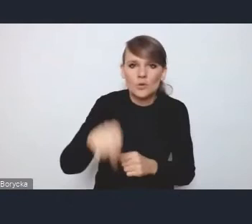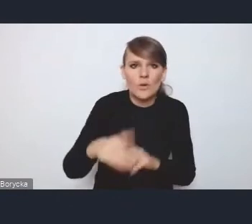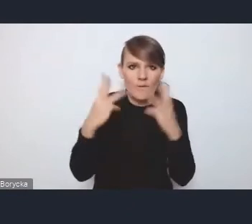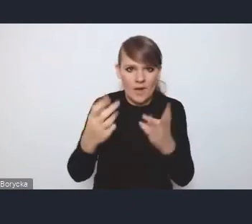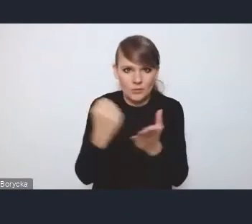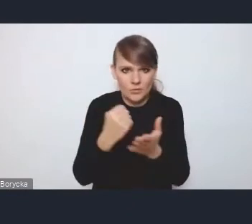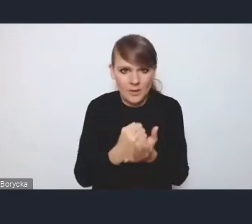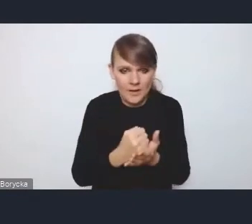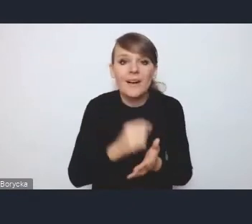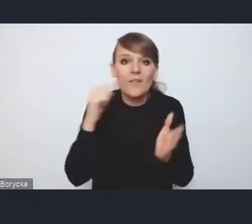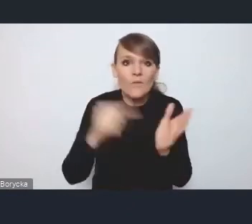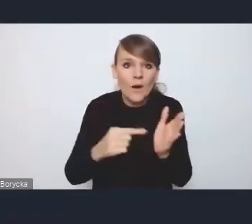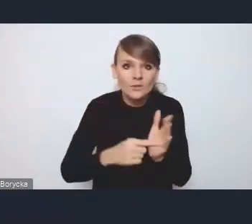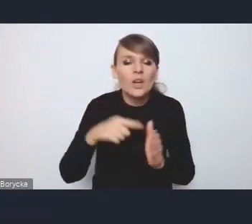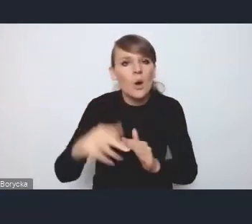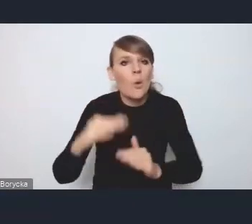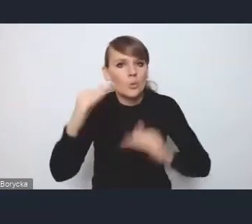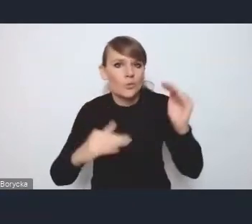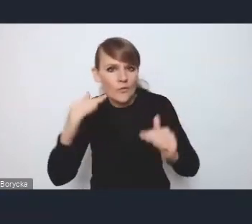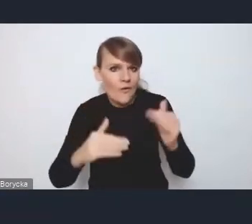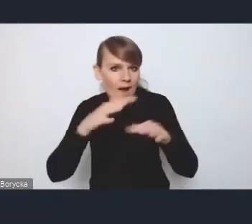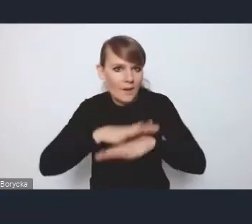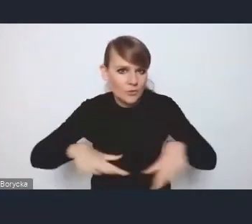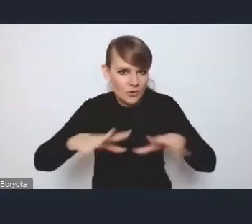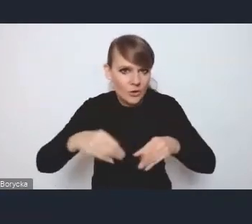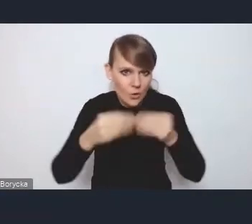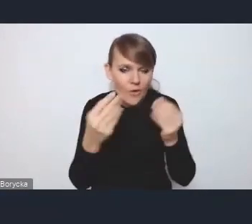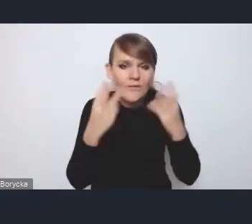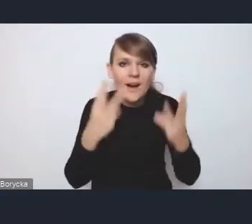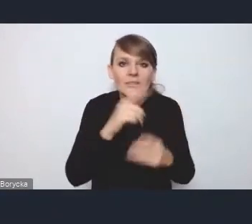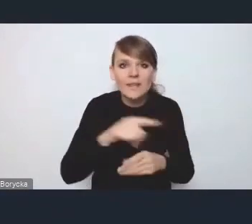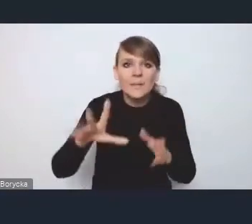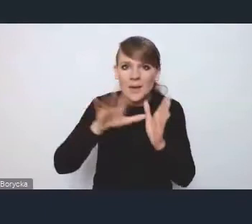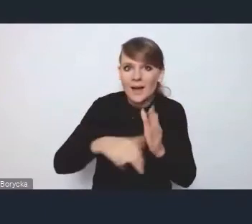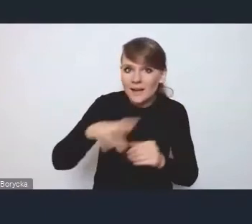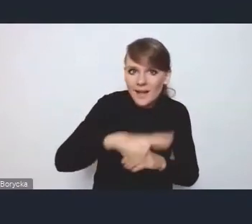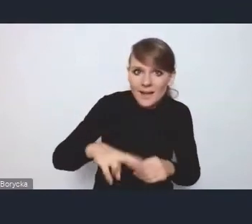właśnie to równoważenie przestrzenne rozwoju, żeby te miasta regionalne i subregionalne nie traciły,